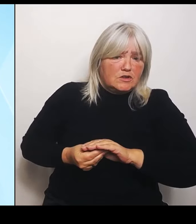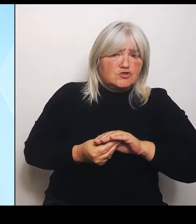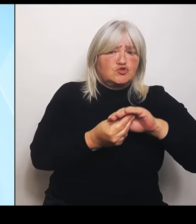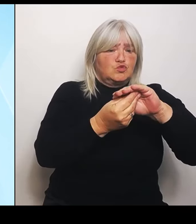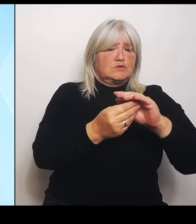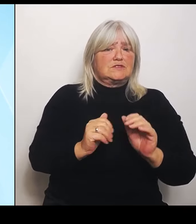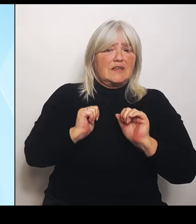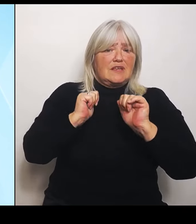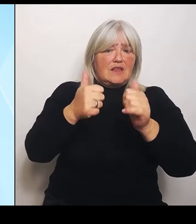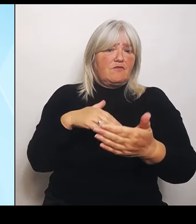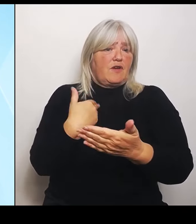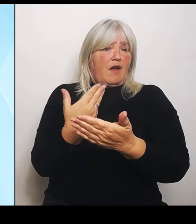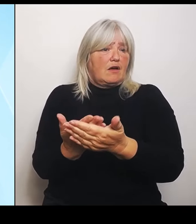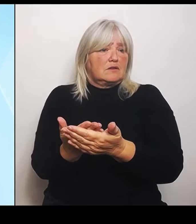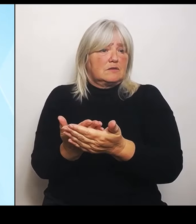angekommen, außer allerhand